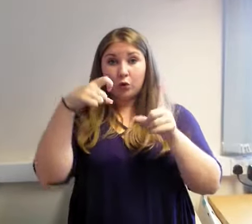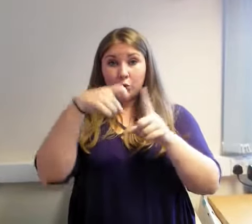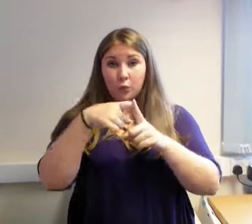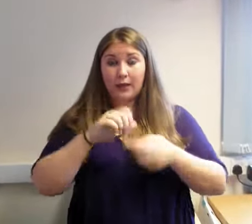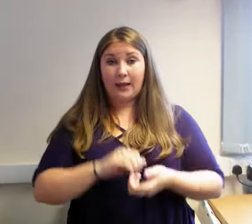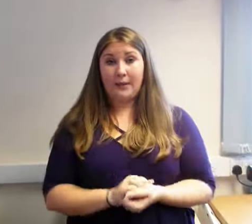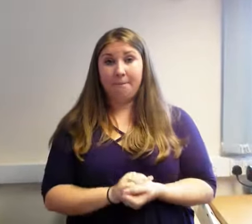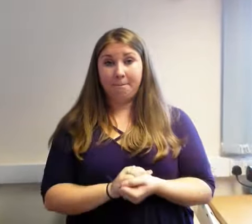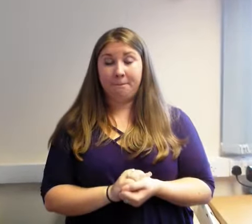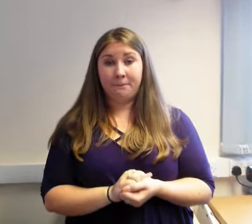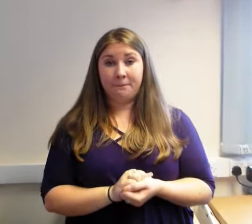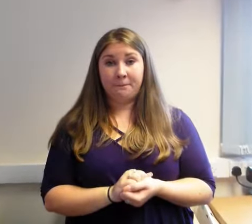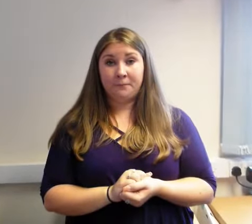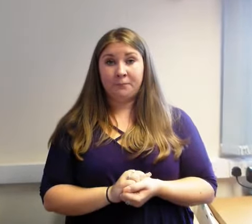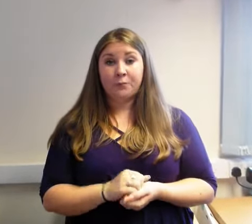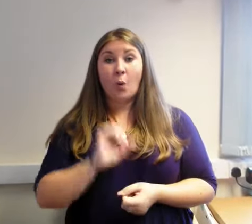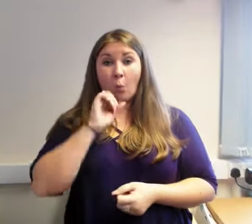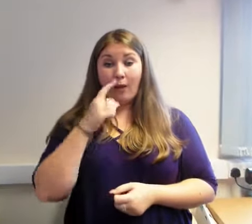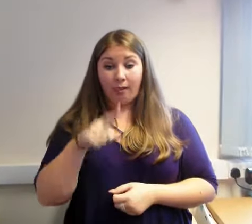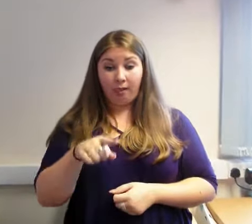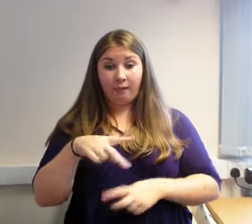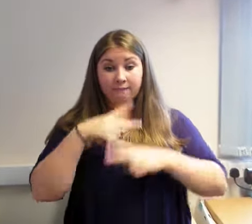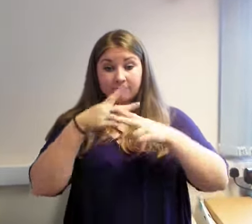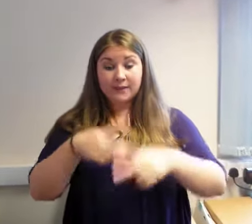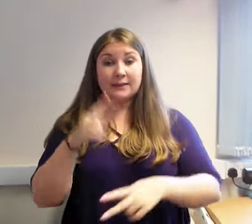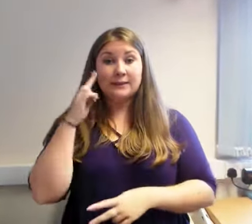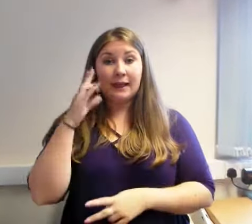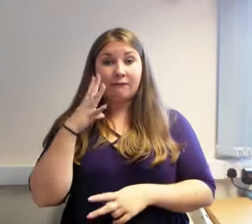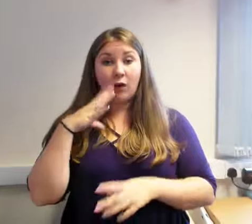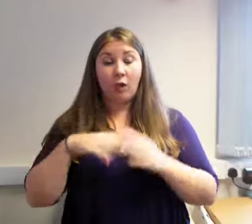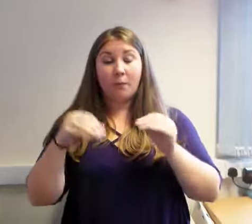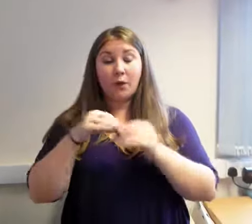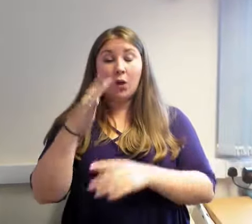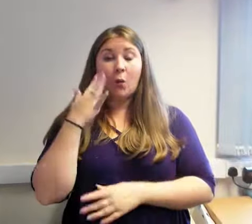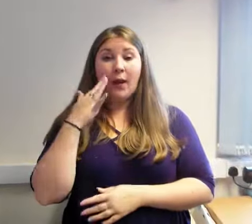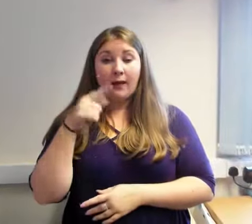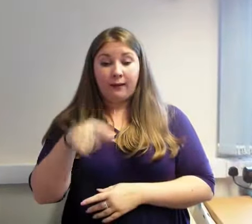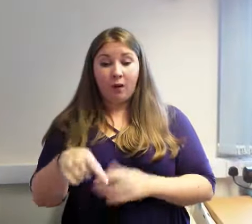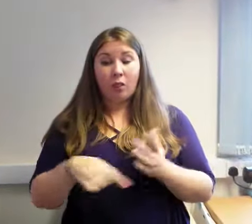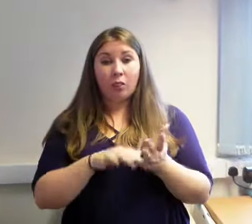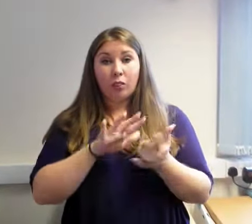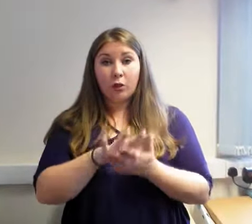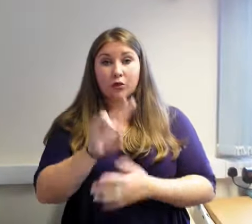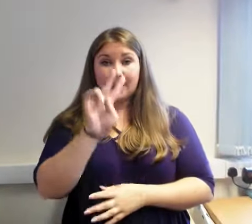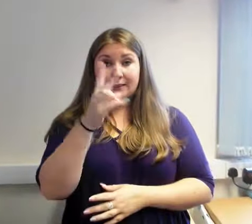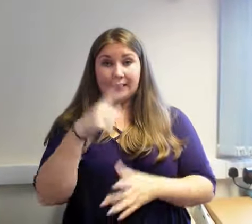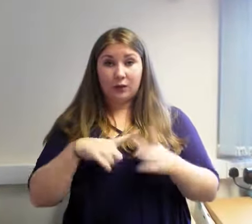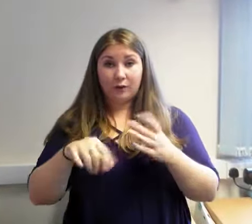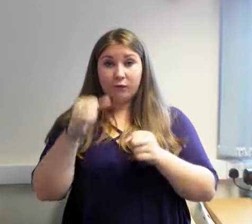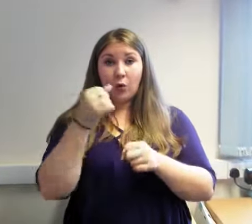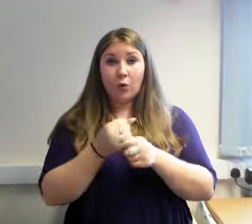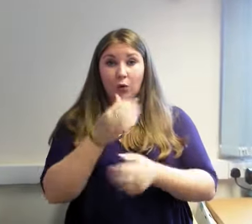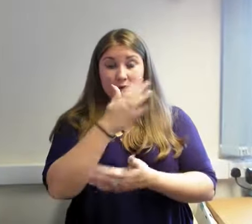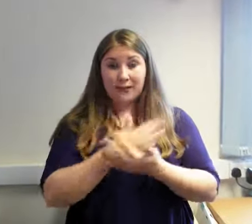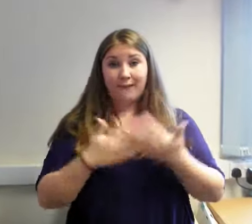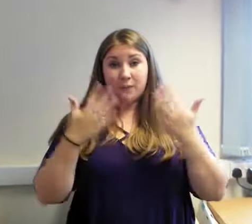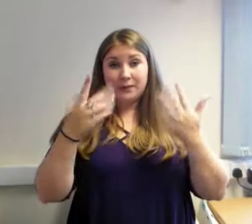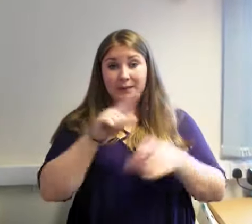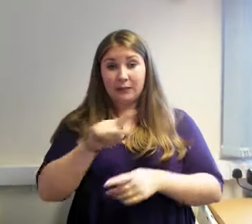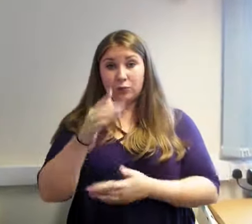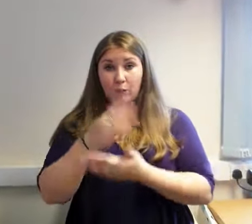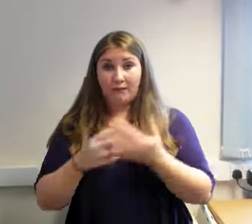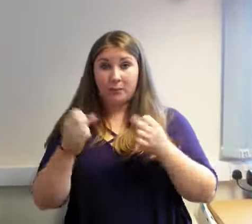Byddwn yn ymweld â Chlwb Byddar Wrecsam, ar ddydd Iau 2 Awst 2018, o 10.30 yb-12.30yp.